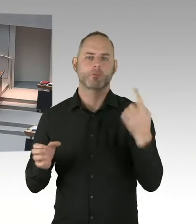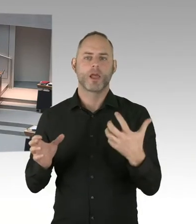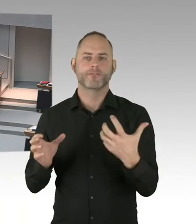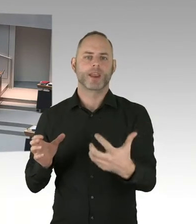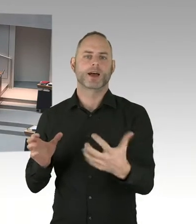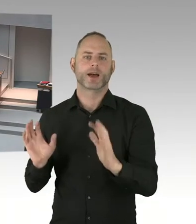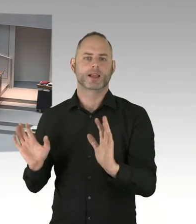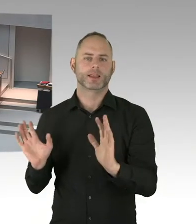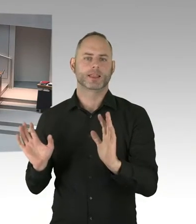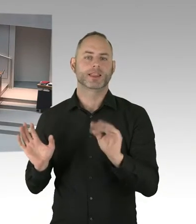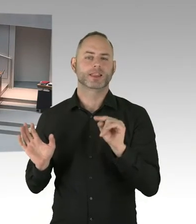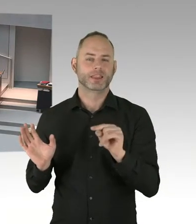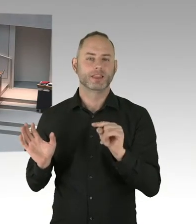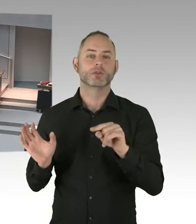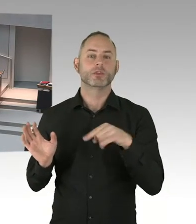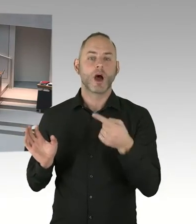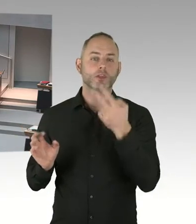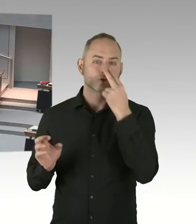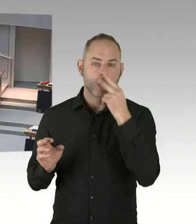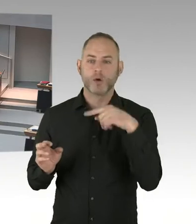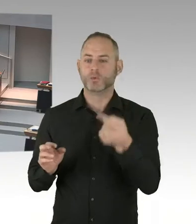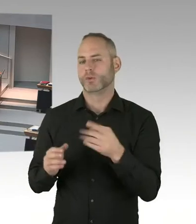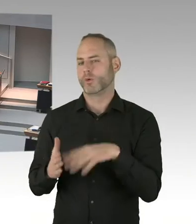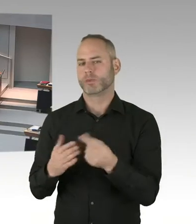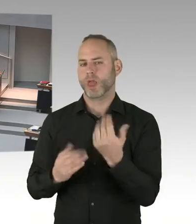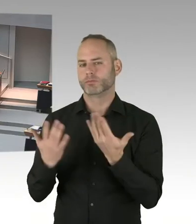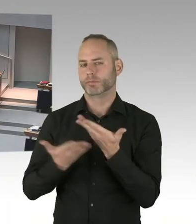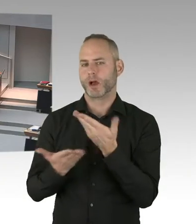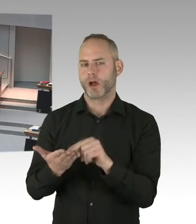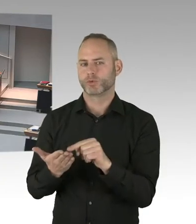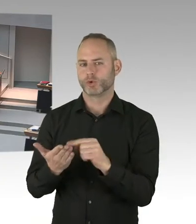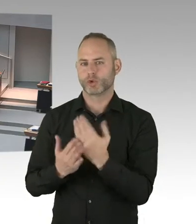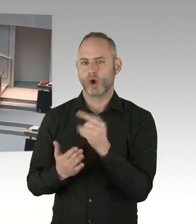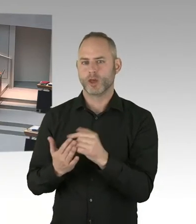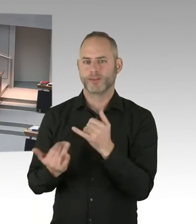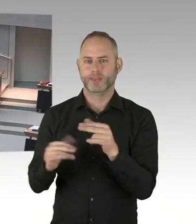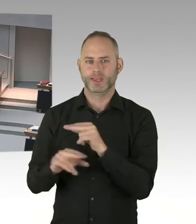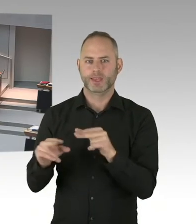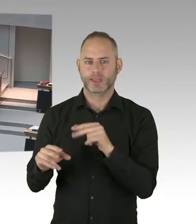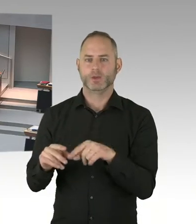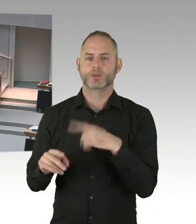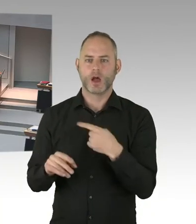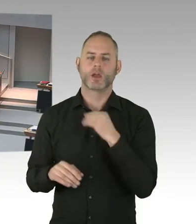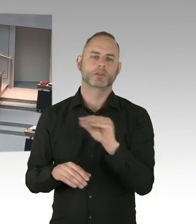In Ergänzung der Nachfrage unseres Fraktionsvorsitzenden habe ich an Sie die Frage zum Stichwort Personal und Verteilung.